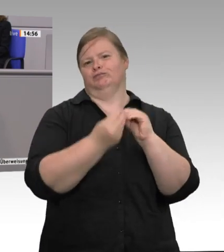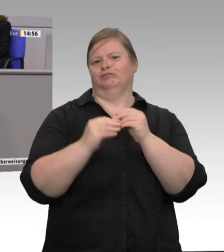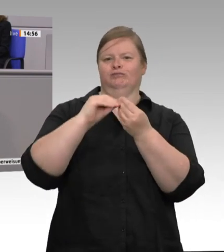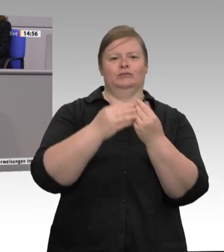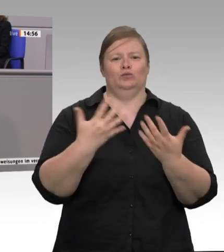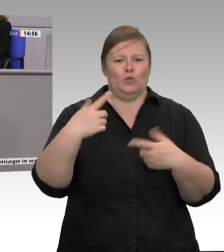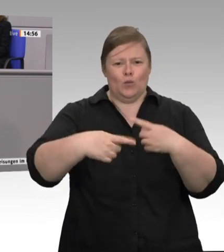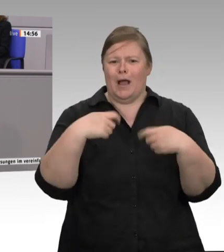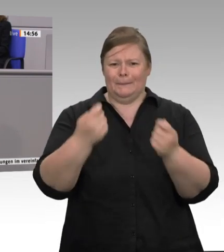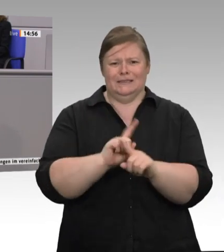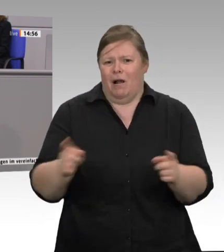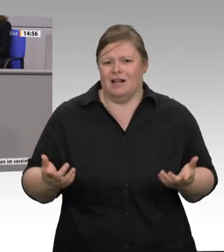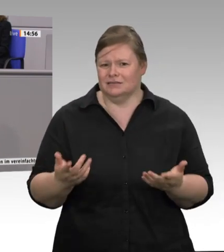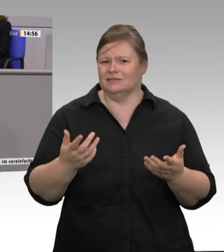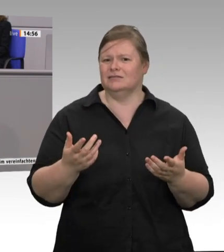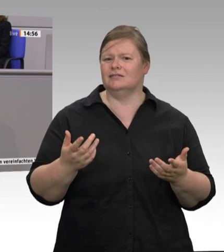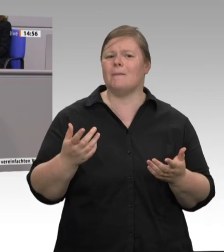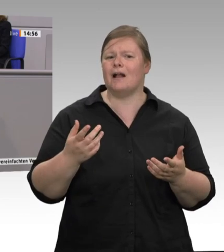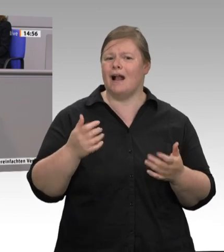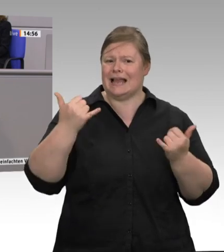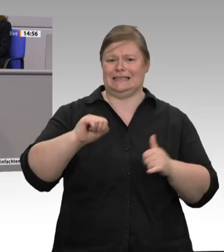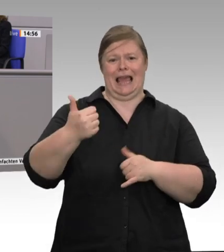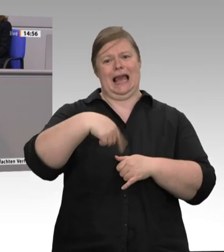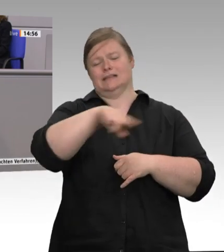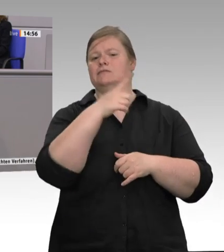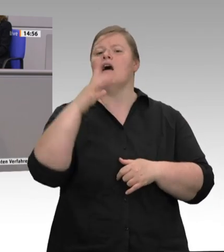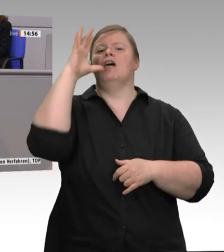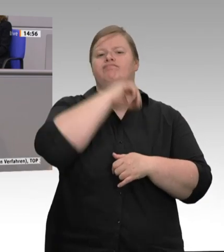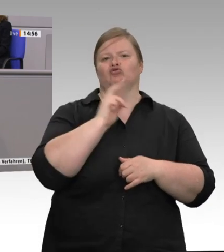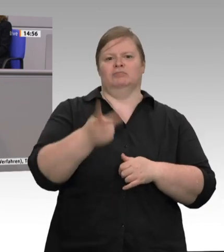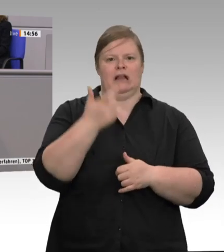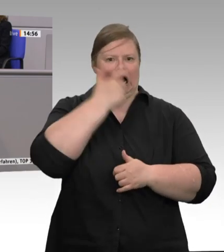in der Fleischproduktion. Liebe Kolleginnen und Kollegen, wenn wir dieser menschenunwürdigen,